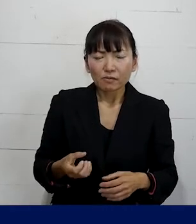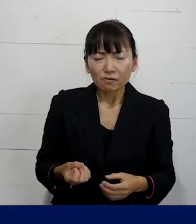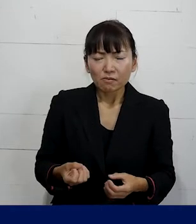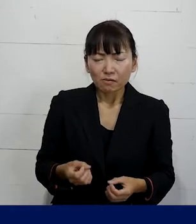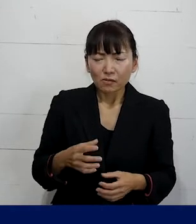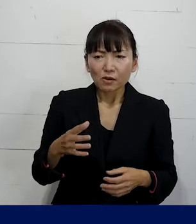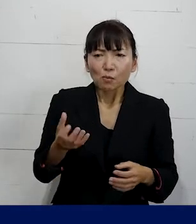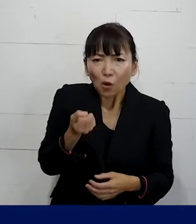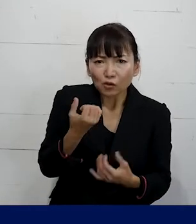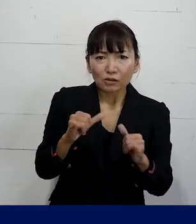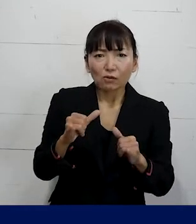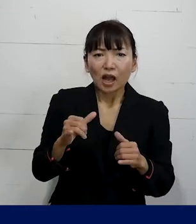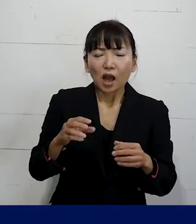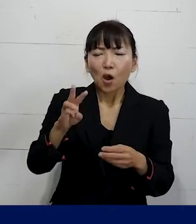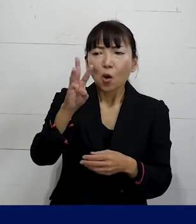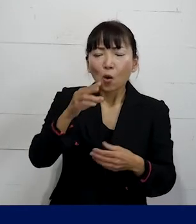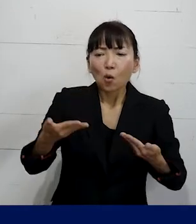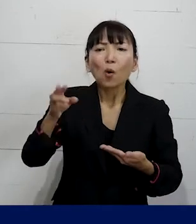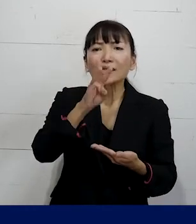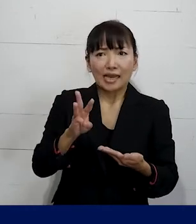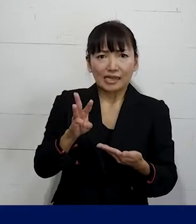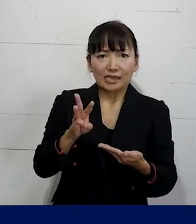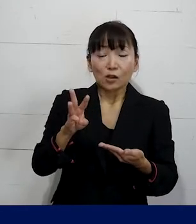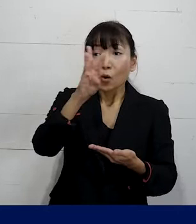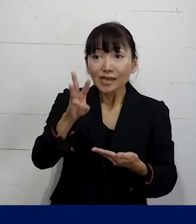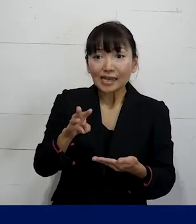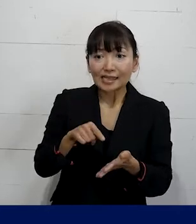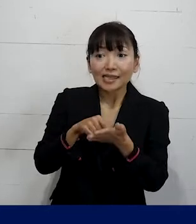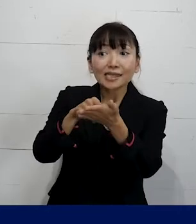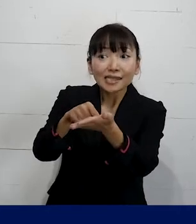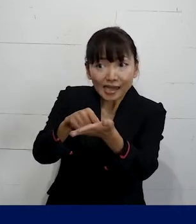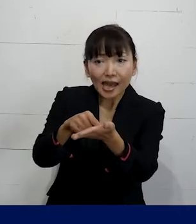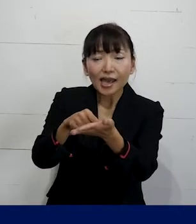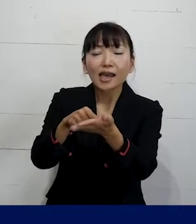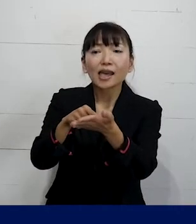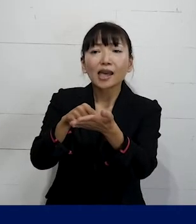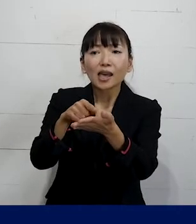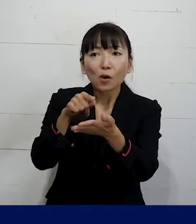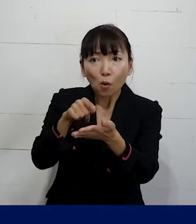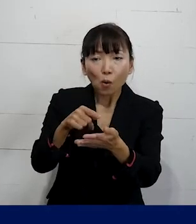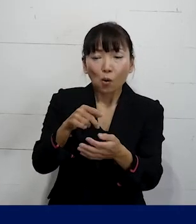労災ですので労災申請をして その労災申請のサポートも